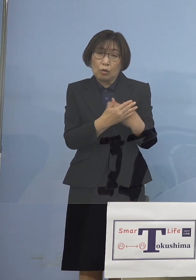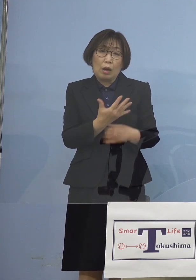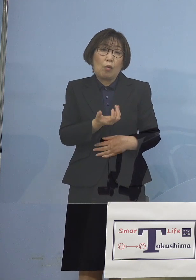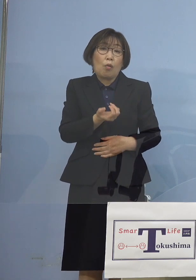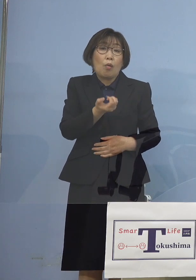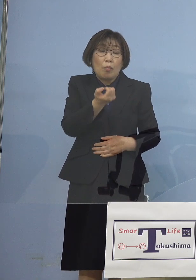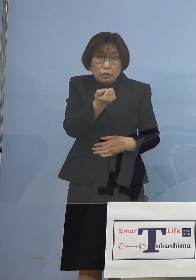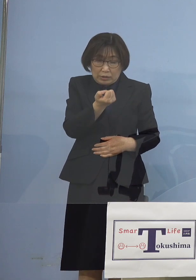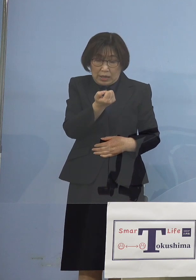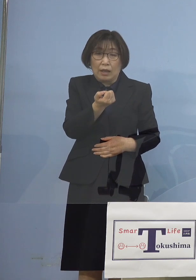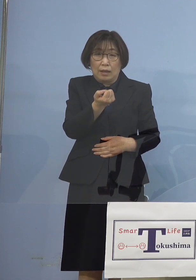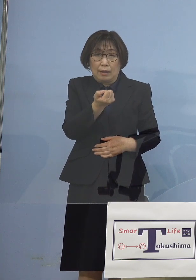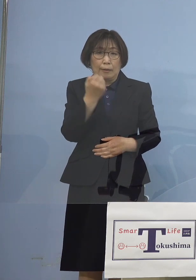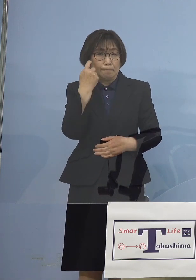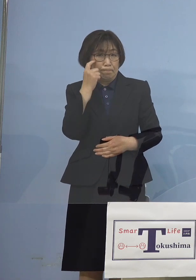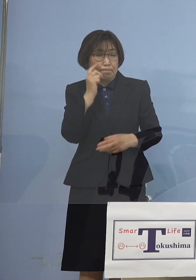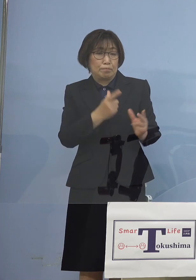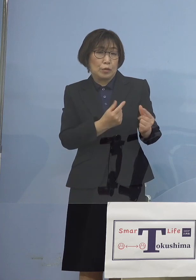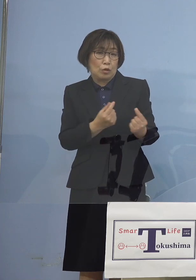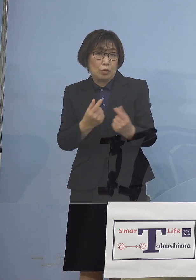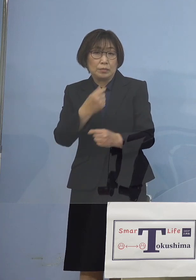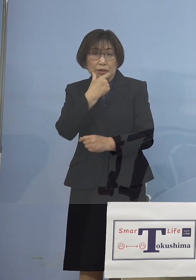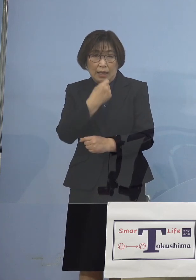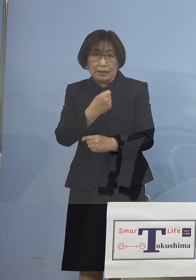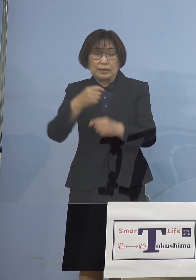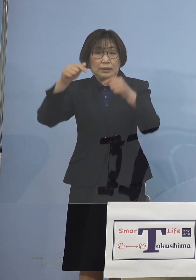そして西村大臣が 言っている